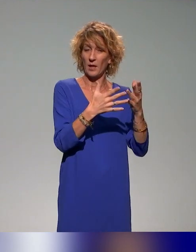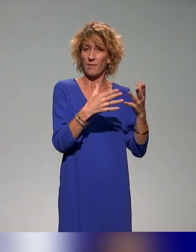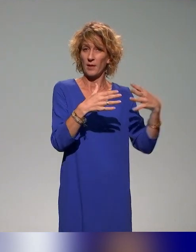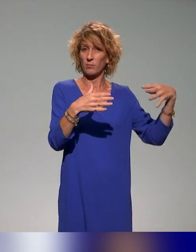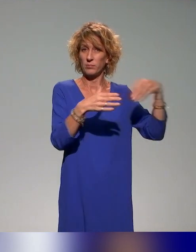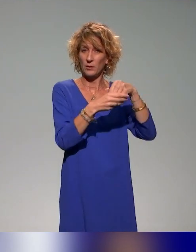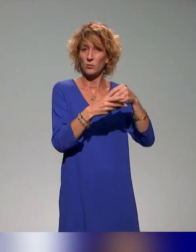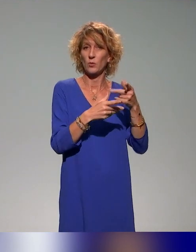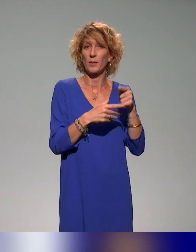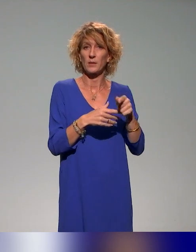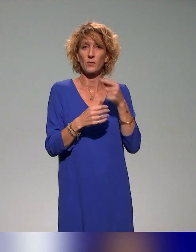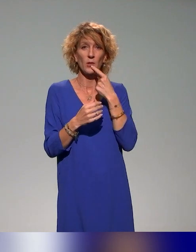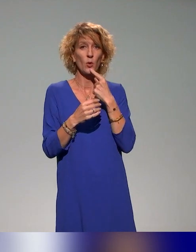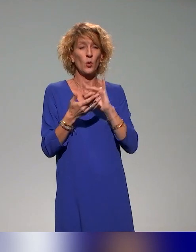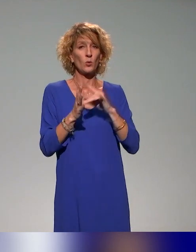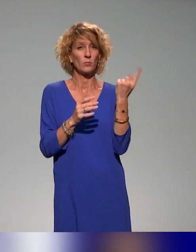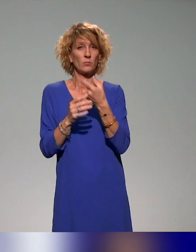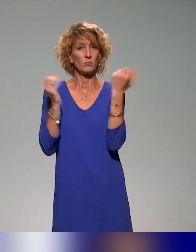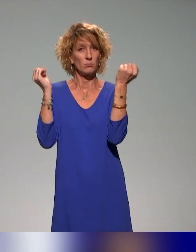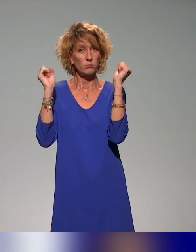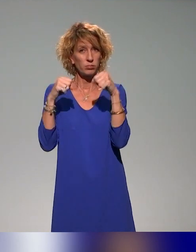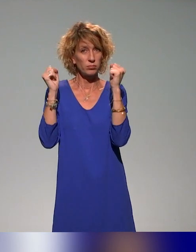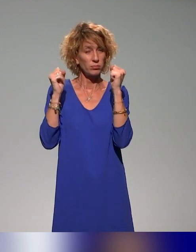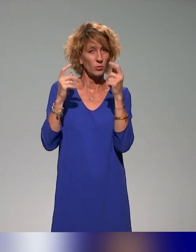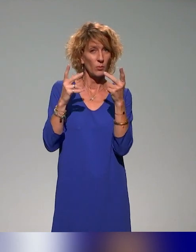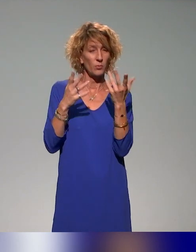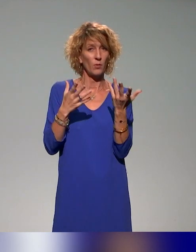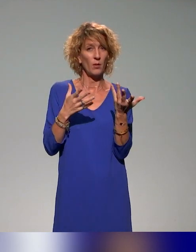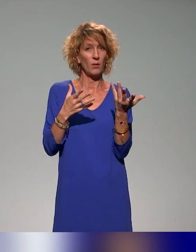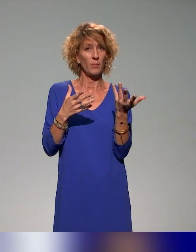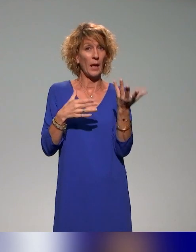premier temps au niveau du consortium de pouvoir intégrer les formations